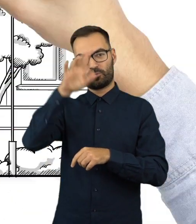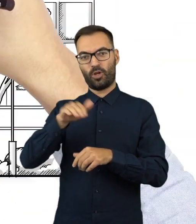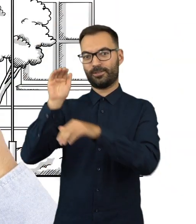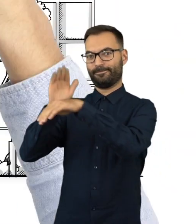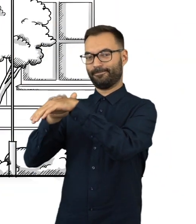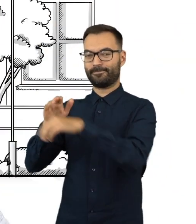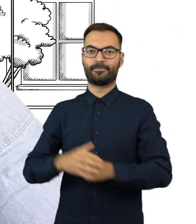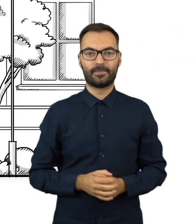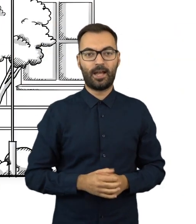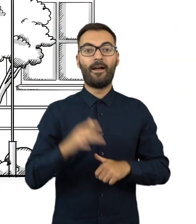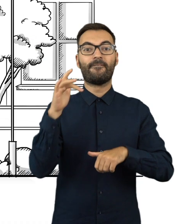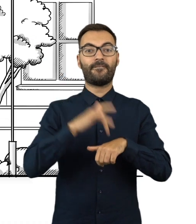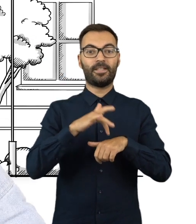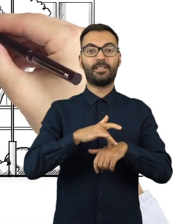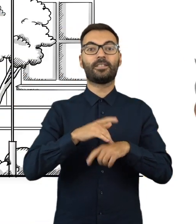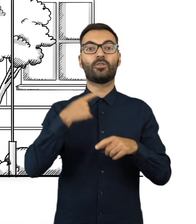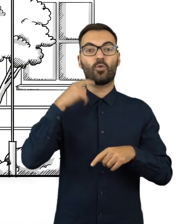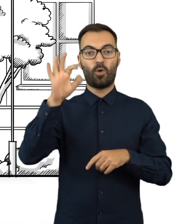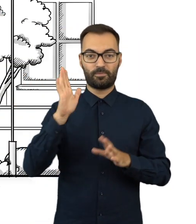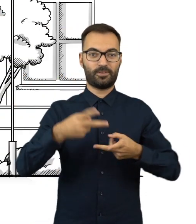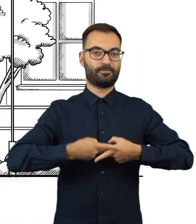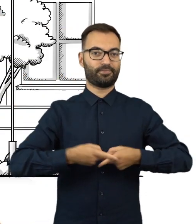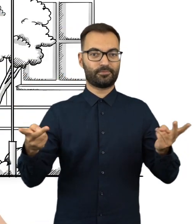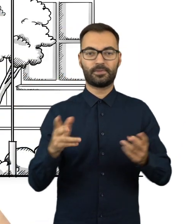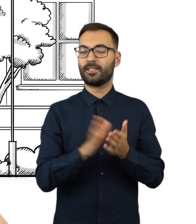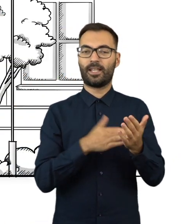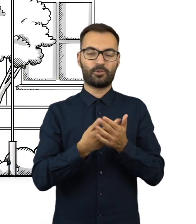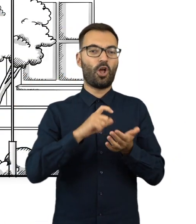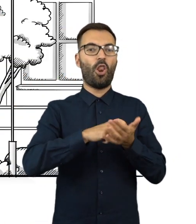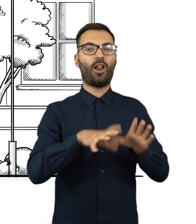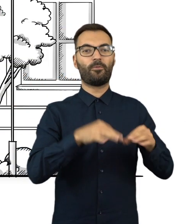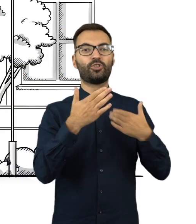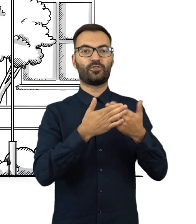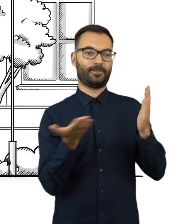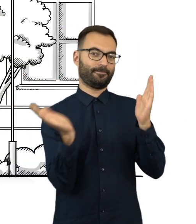Wyniki głosowania zostaną wywieszone w widocznym miejscu, na przykład na drzwiach lokalu wyborczego.